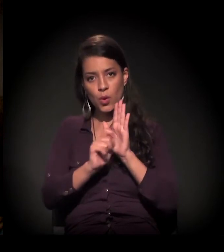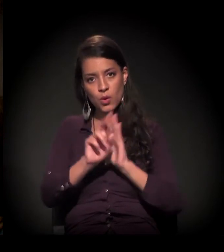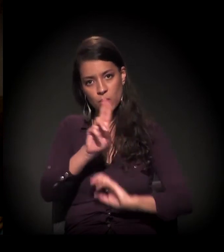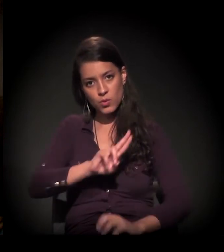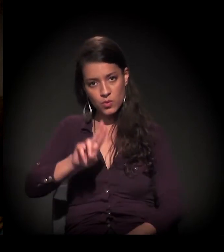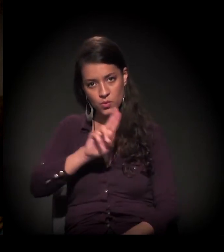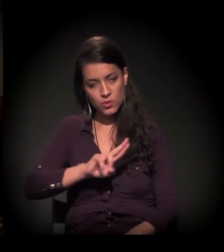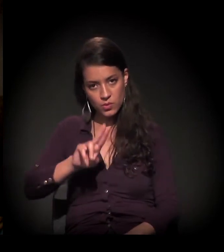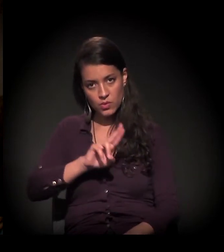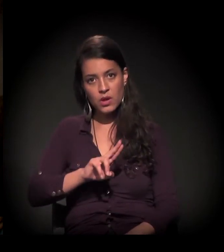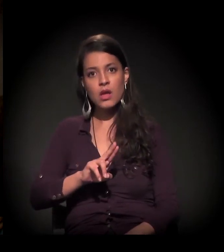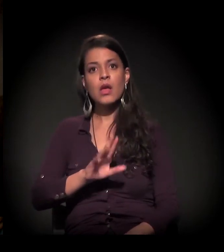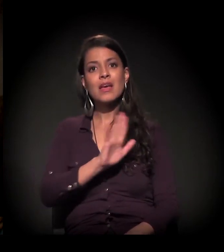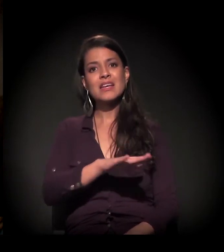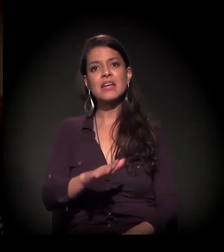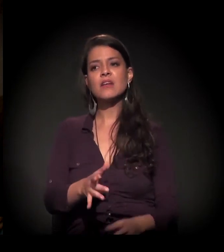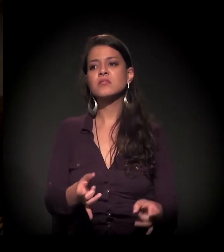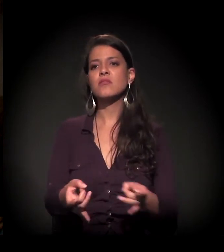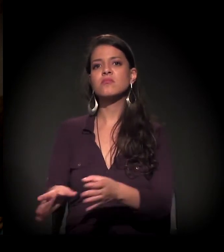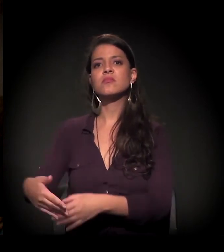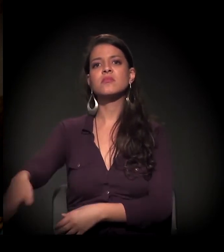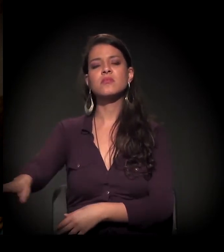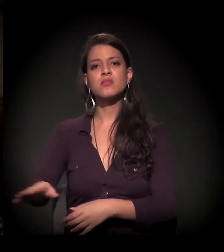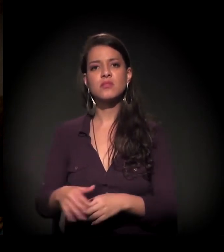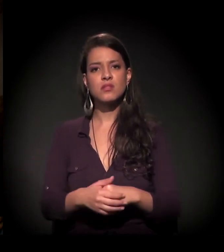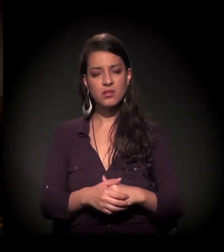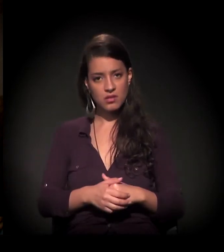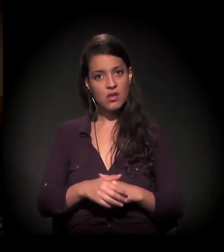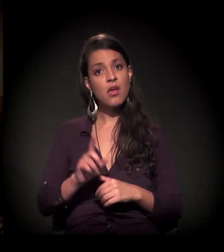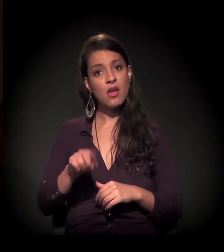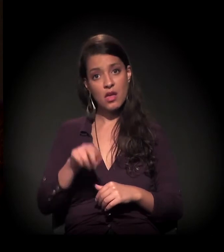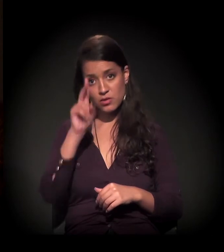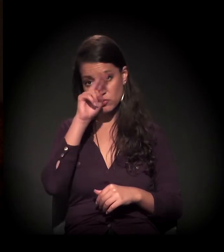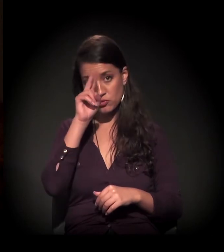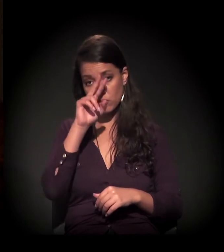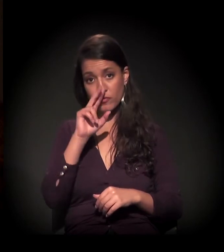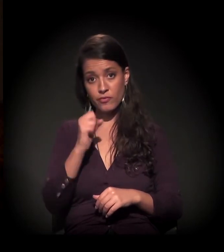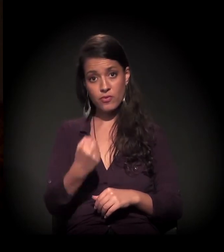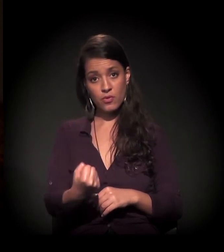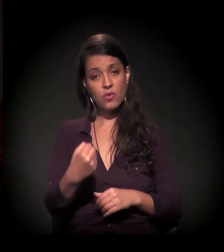É essa a história que foi forte para o castelinho e não a do crime ou a da Maria Eulina.